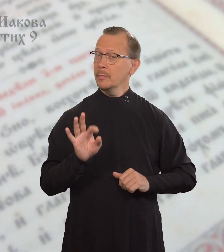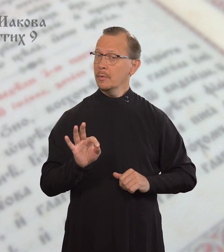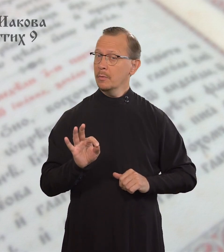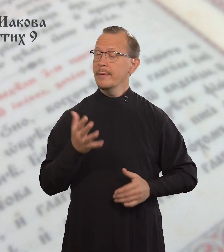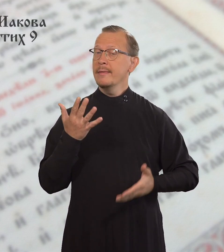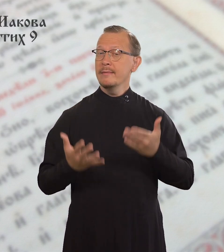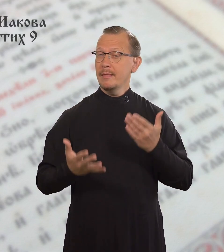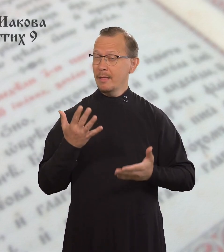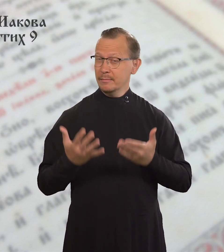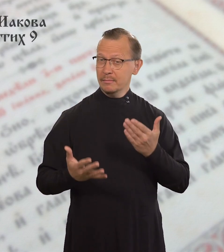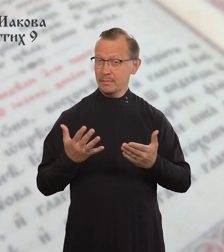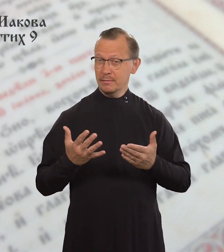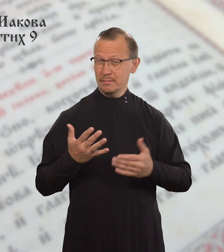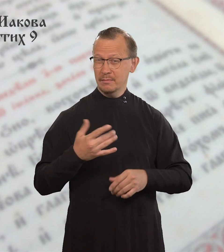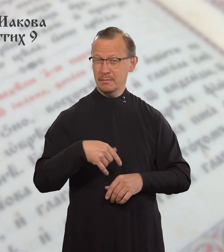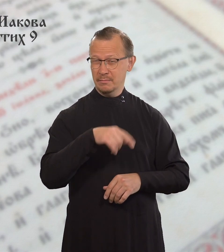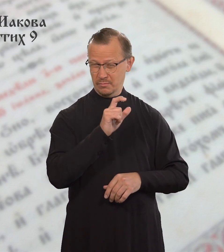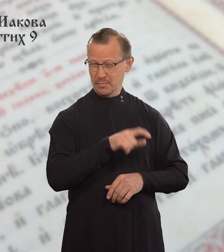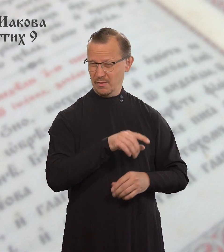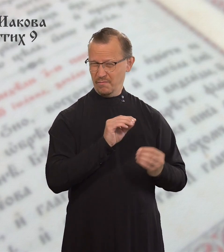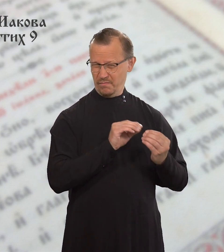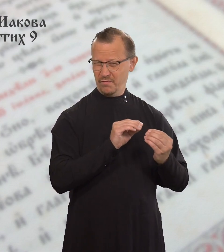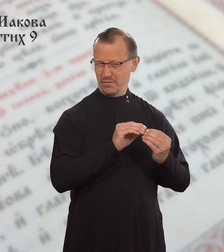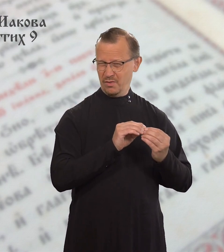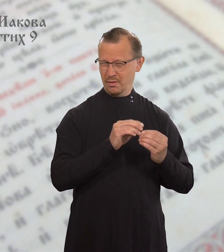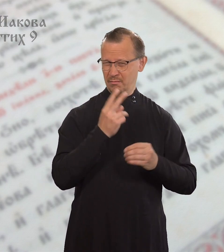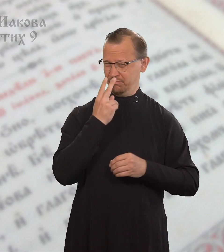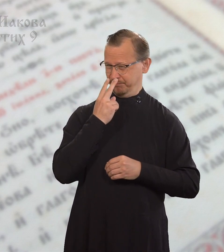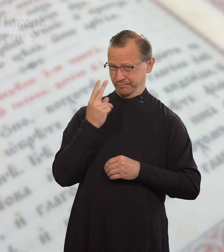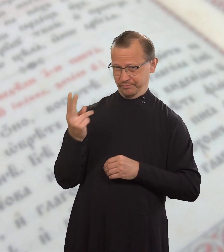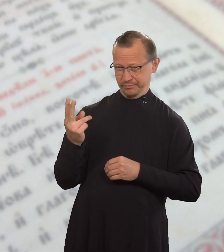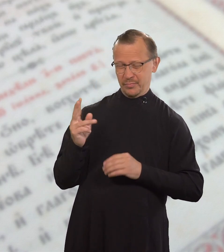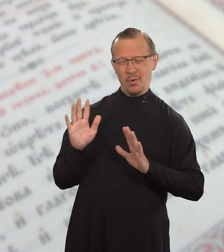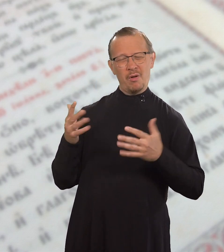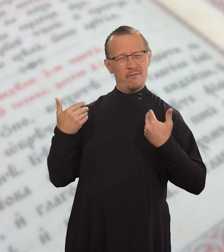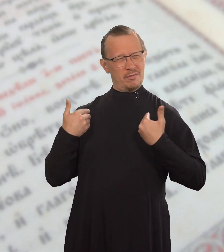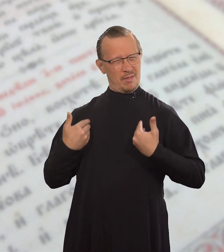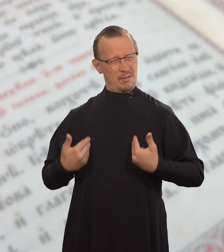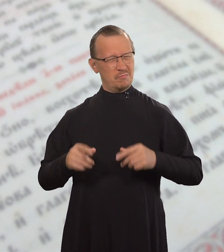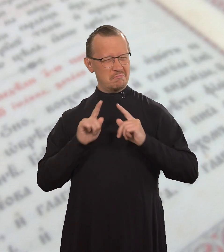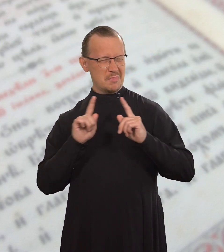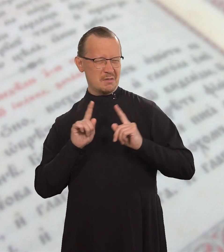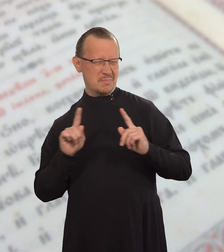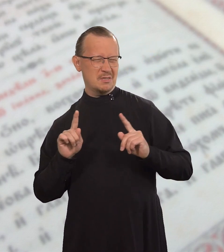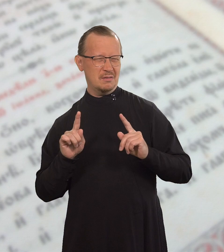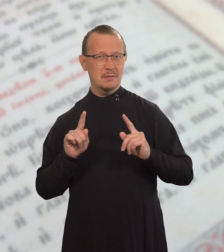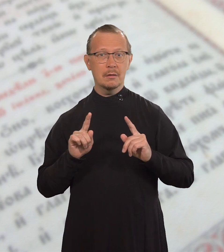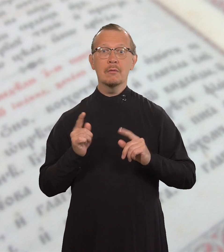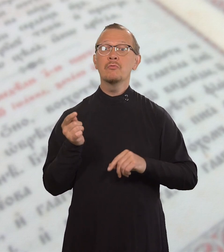Но если человек относится к людям с лицеприятием,